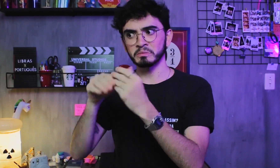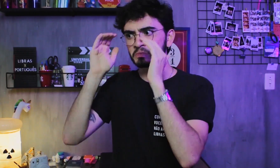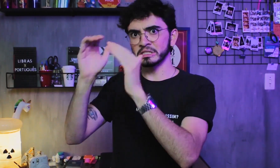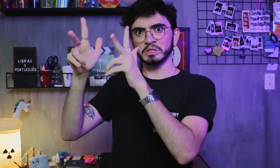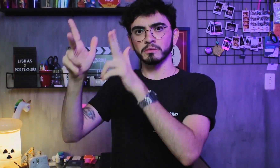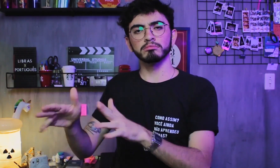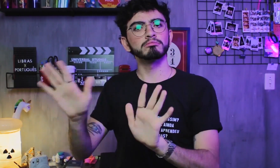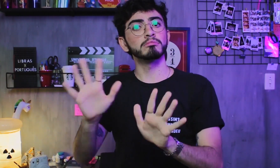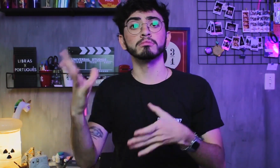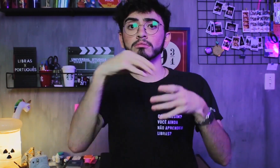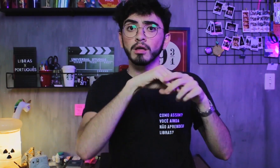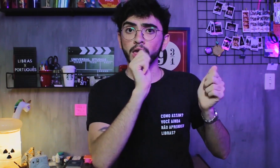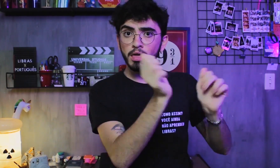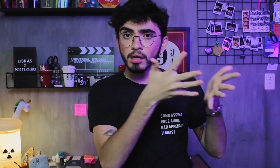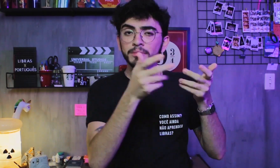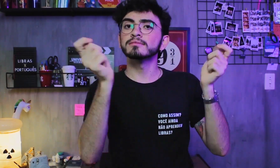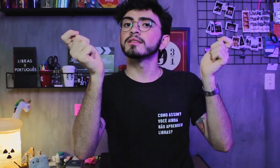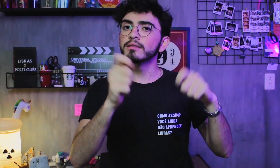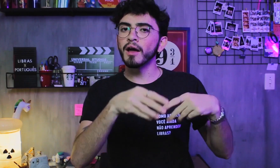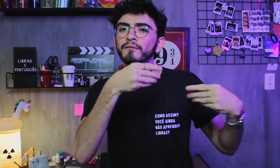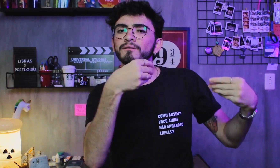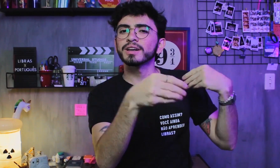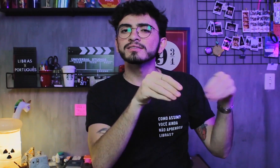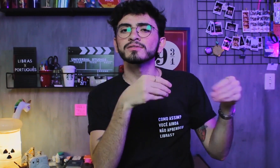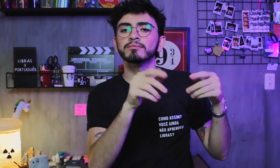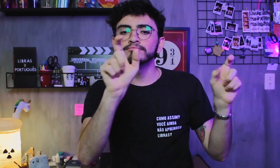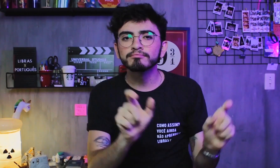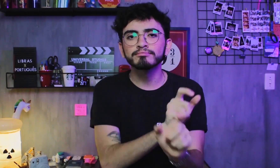não é igual. A estrutura é mais flexível,